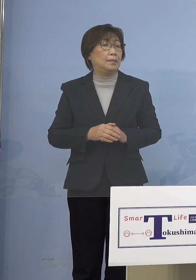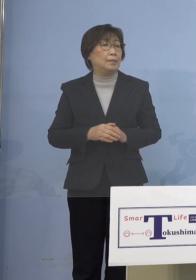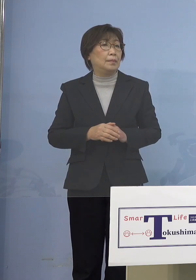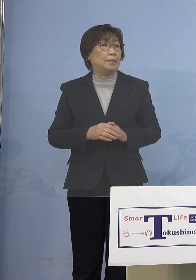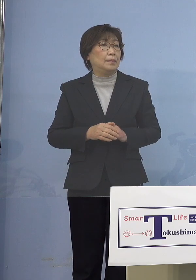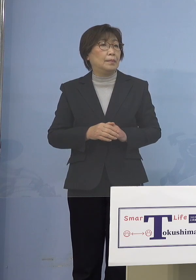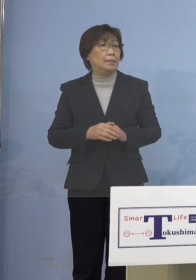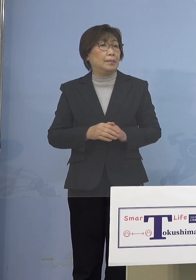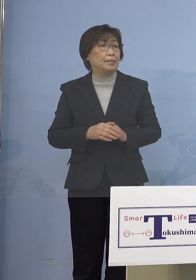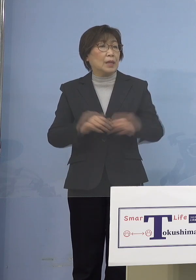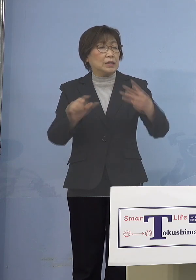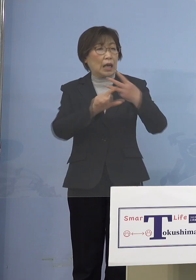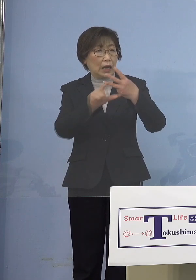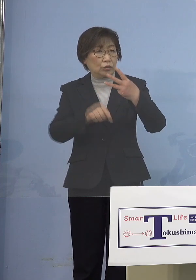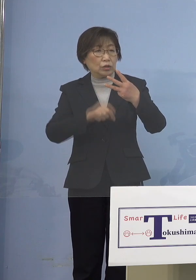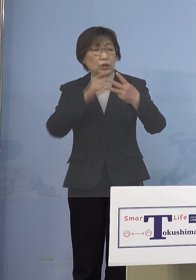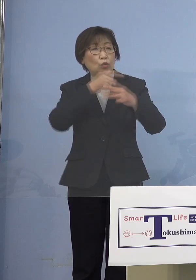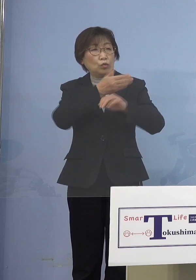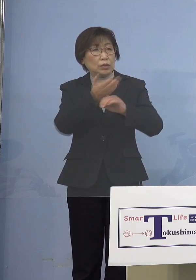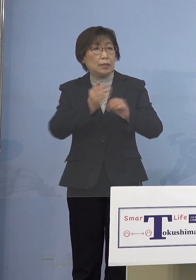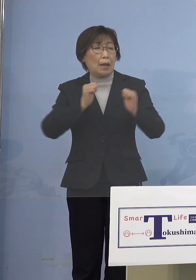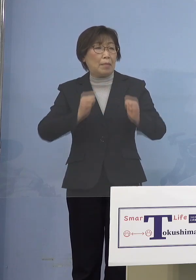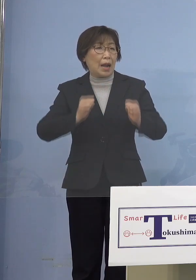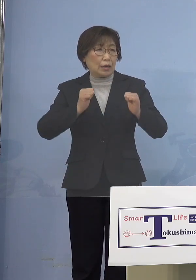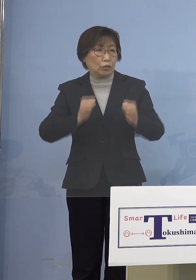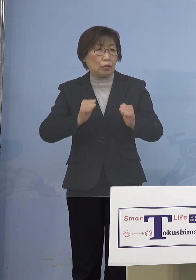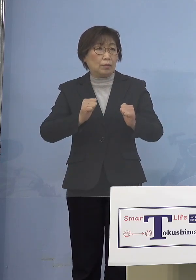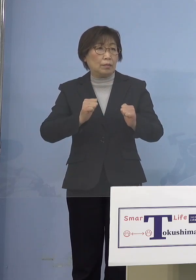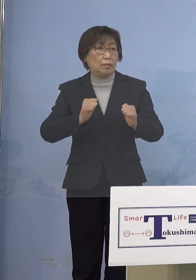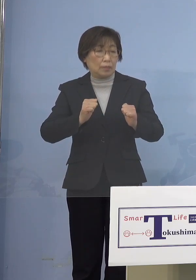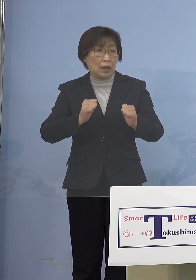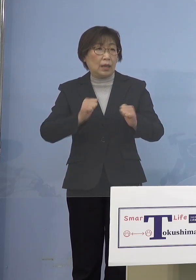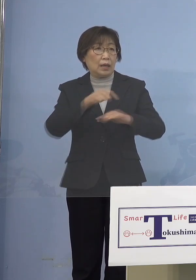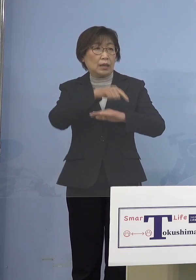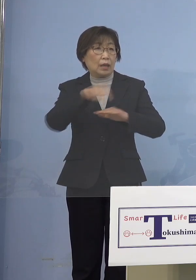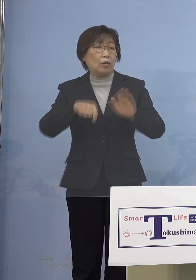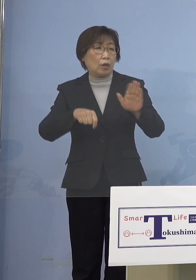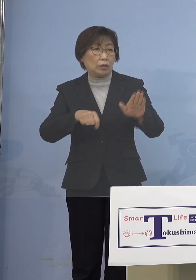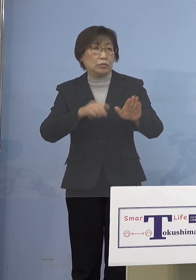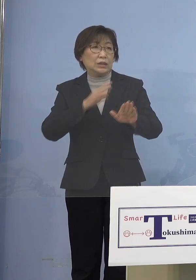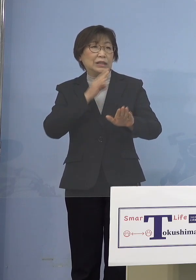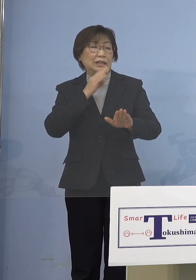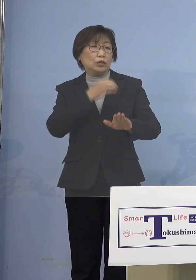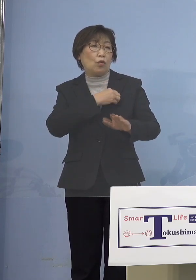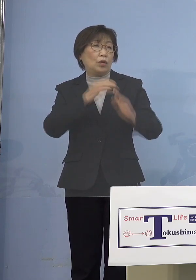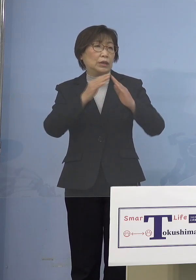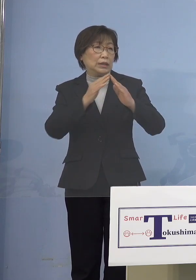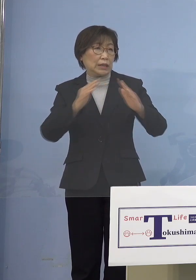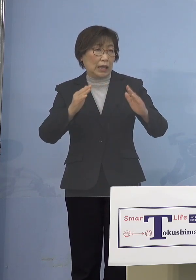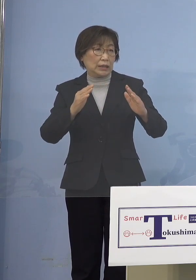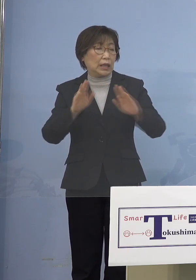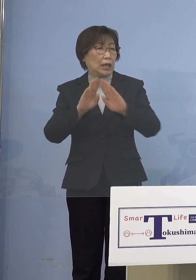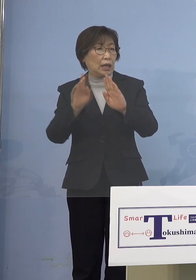予定されています 2月下旬の実行委員会で開催の可否を 判断することになっていると 思うんですけれど